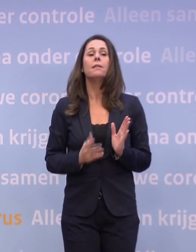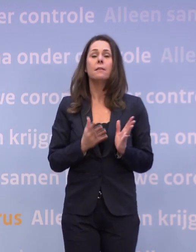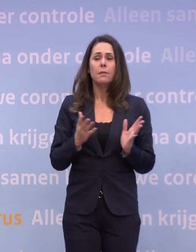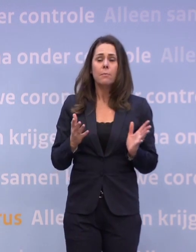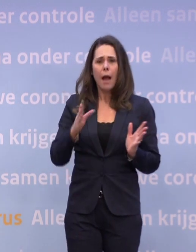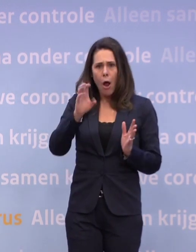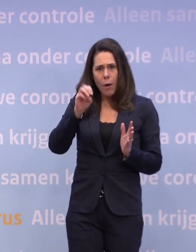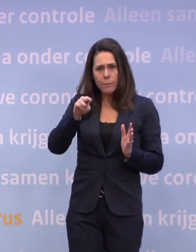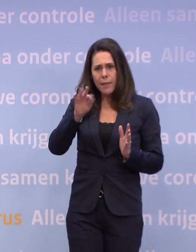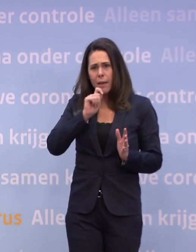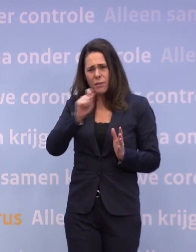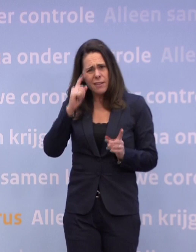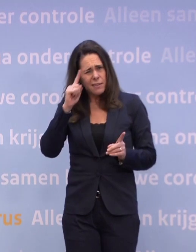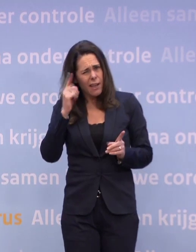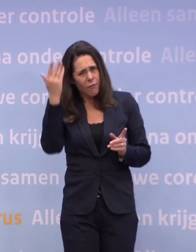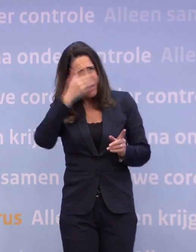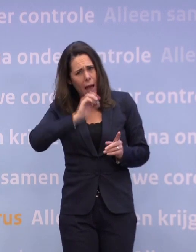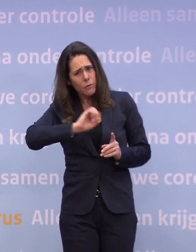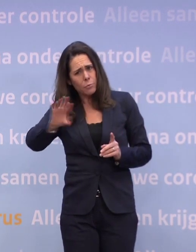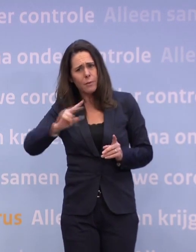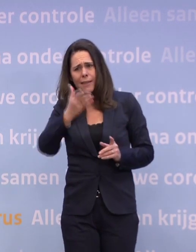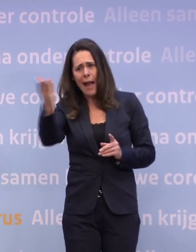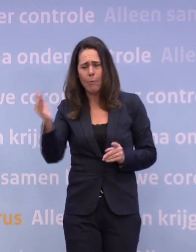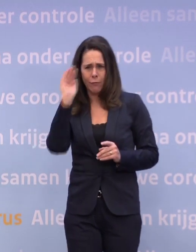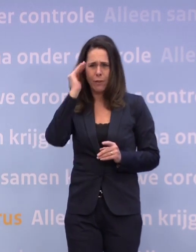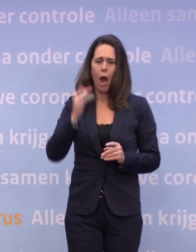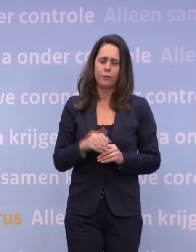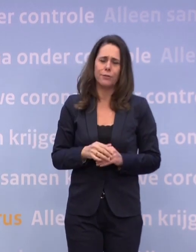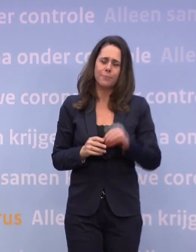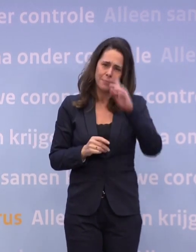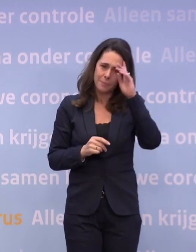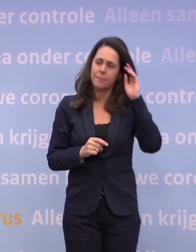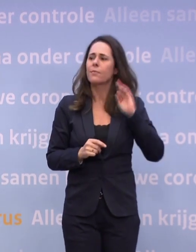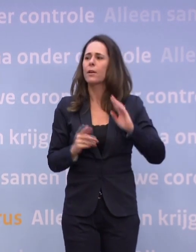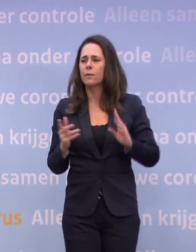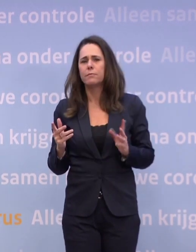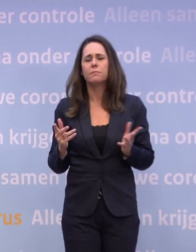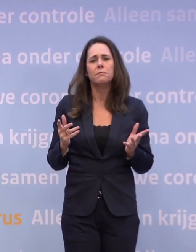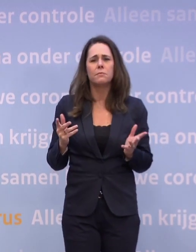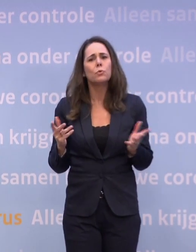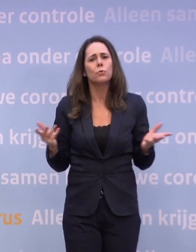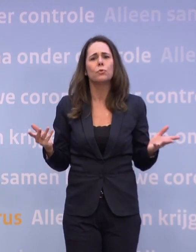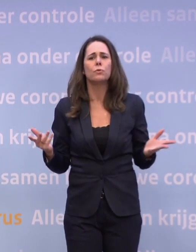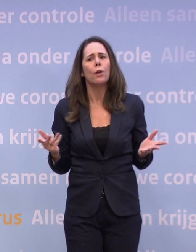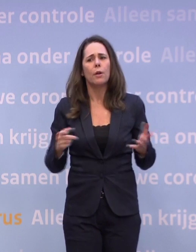...ik denk vanavond, Hugo, bij de stukken die naar de Kamer gaan... ...of vannacht, daar ziet u ook in dat het verder openen van de horeca...